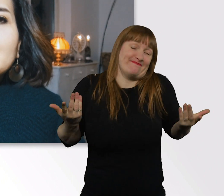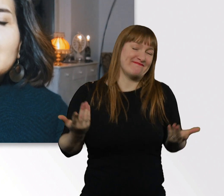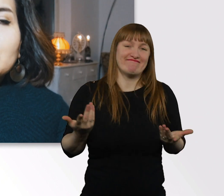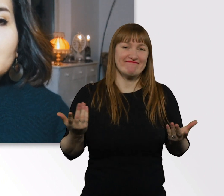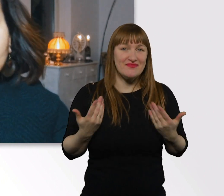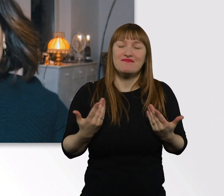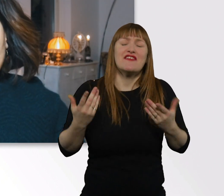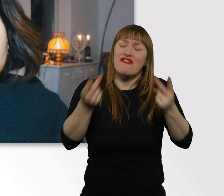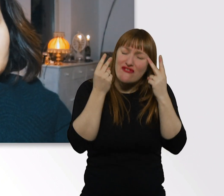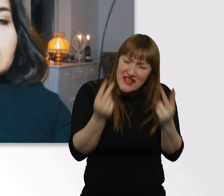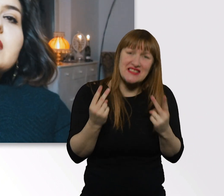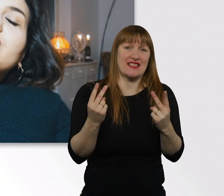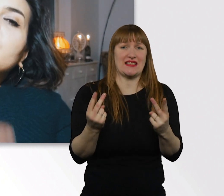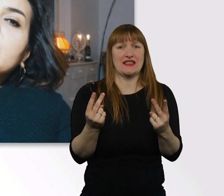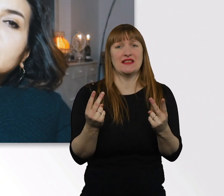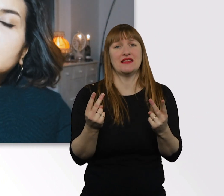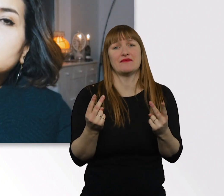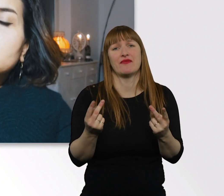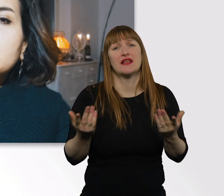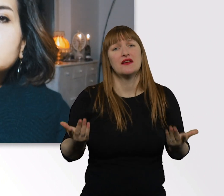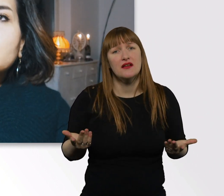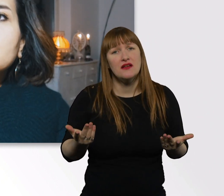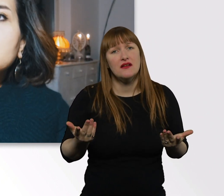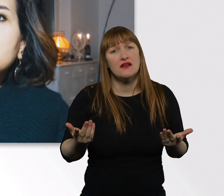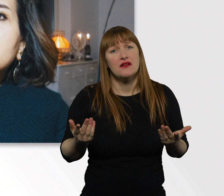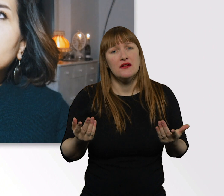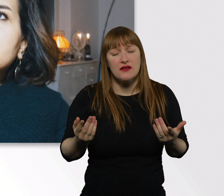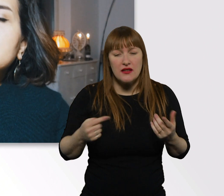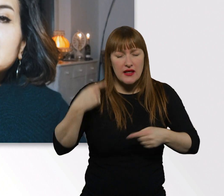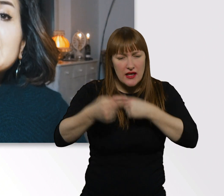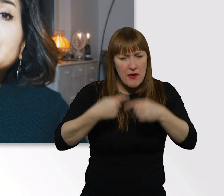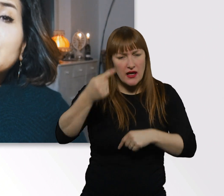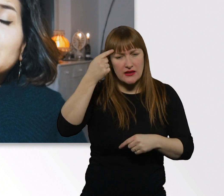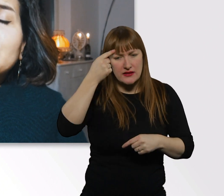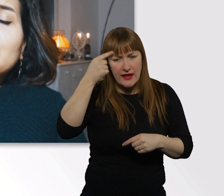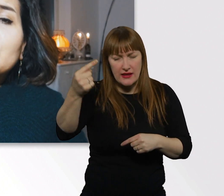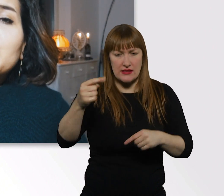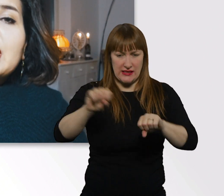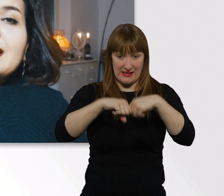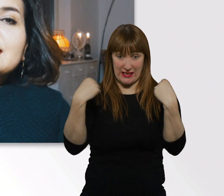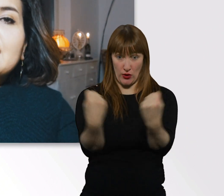für jegliche Situation, was dieses Leben für uns bereithält,